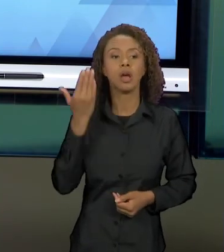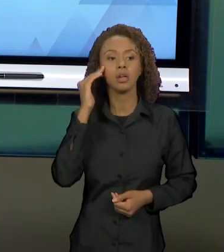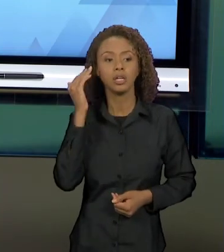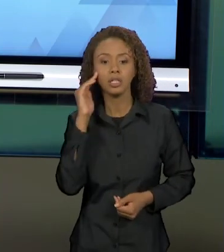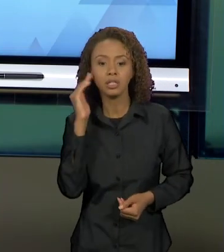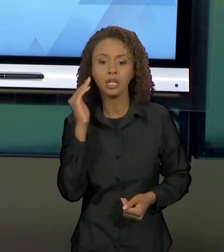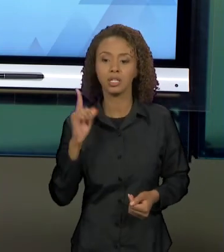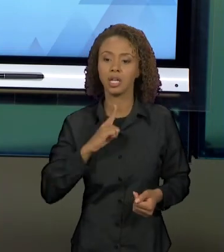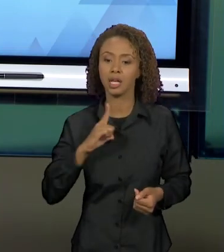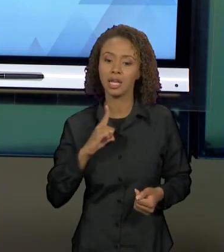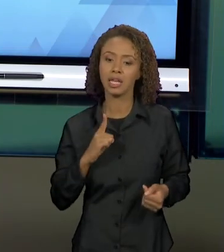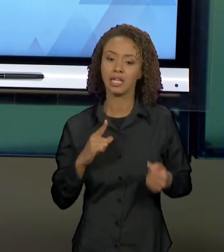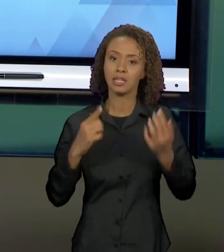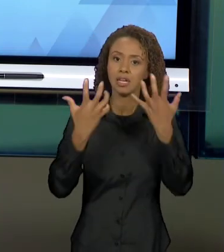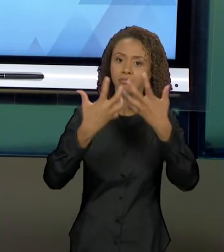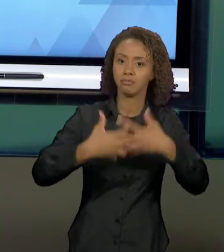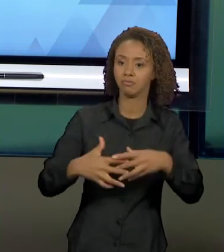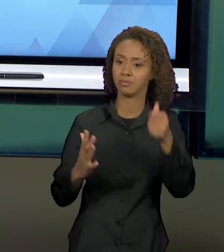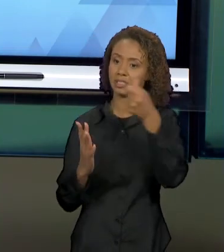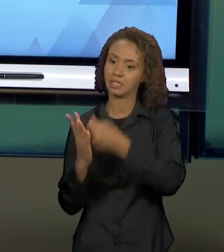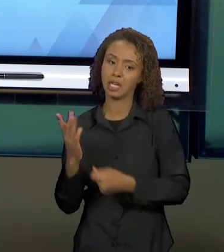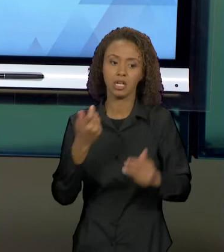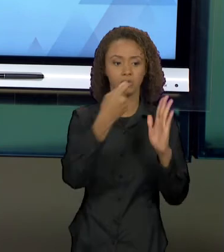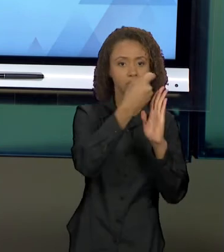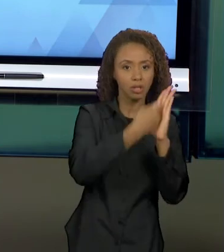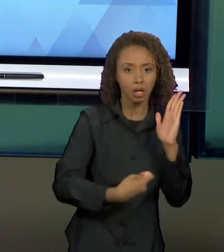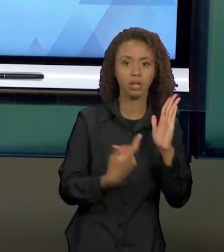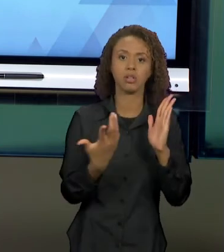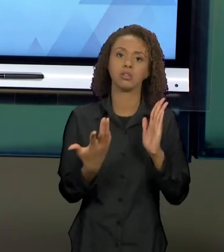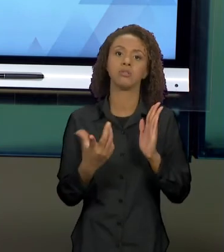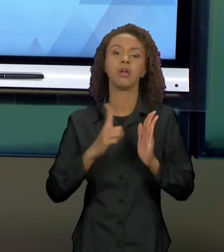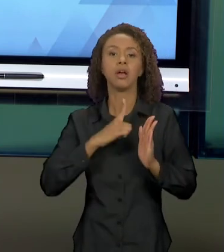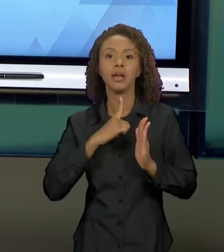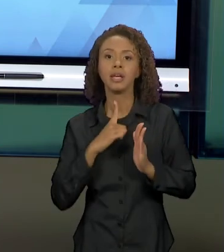RELAÇÕES INTERTEXTUAIS, QUE VOCÊS VOLTEM AOS